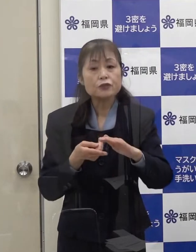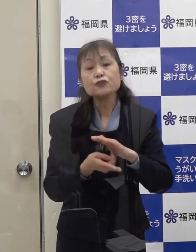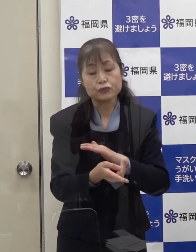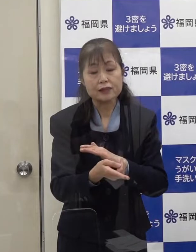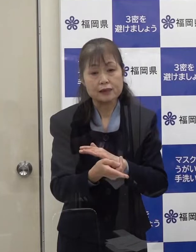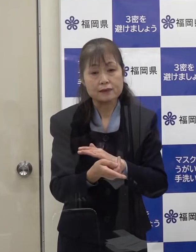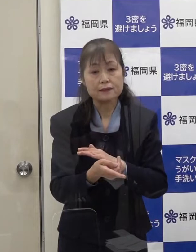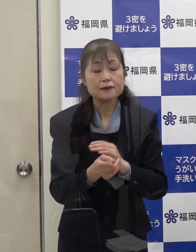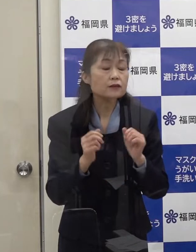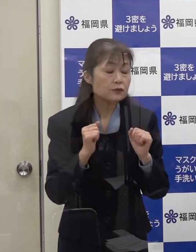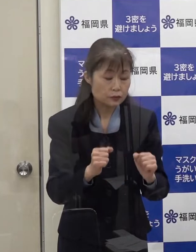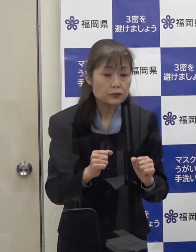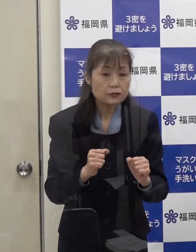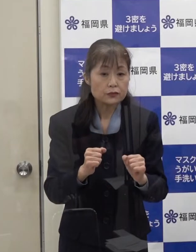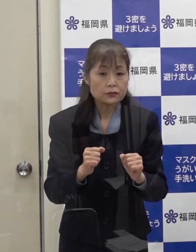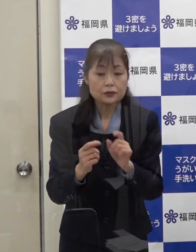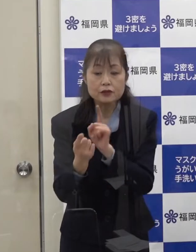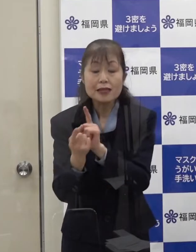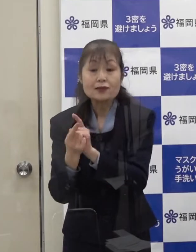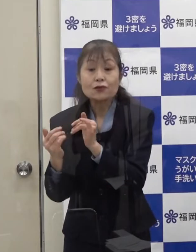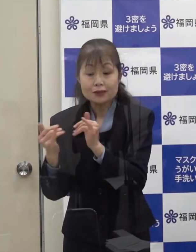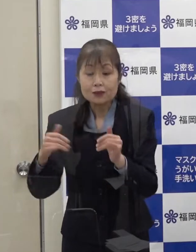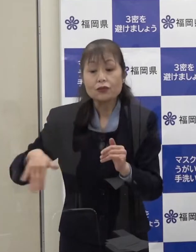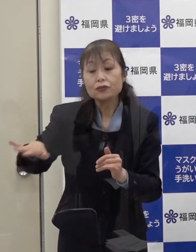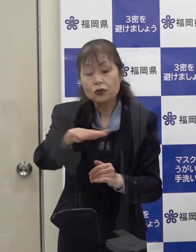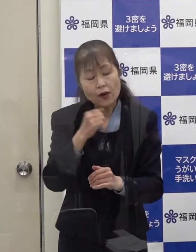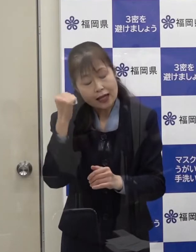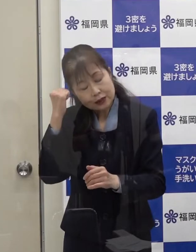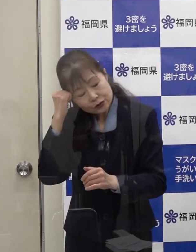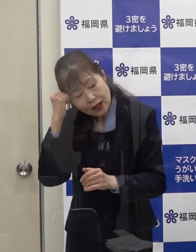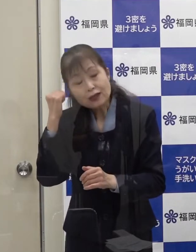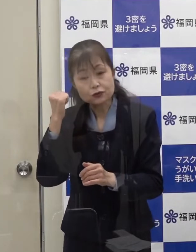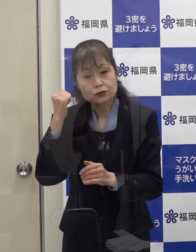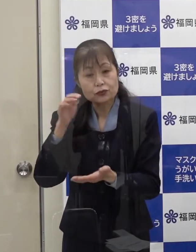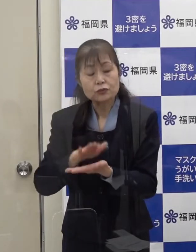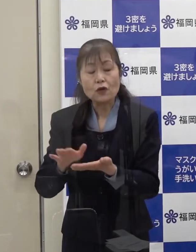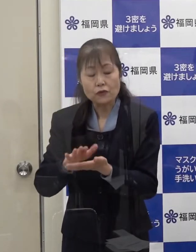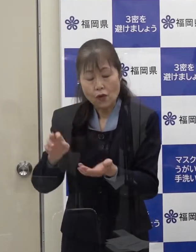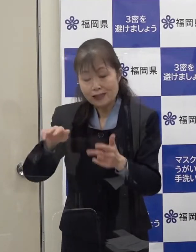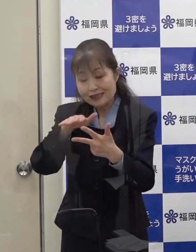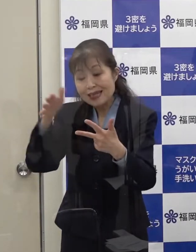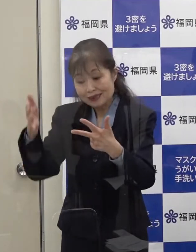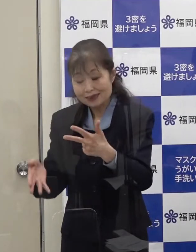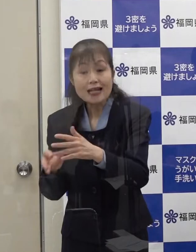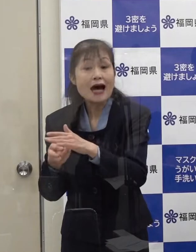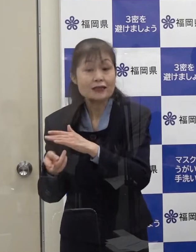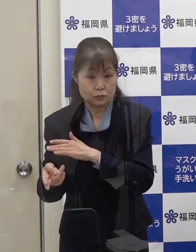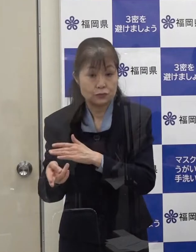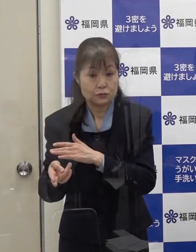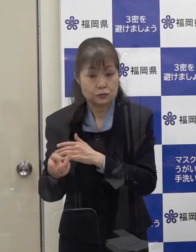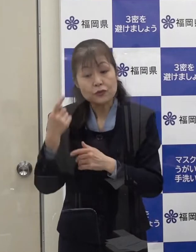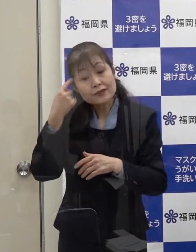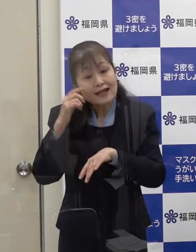濃厚接触者の方は 全て宿泊療養施設に入所していただく考えです